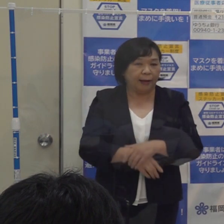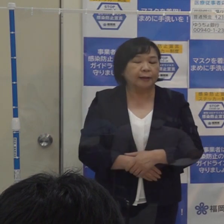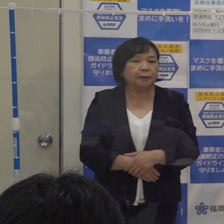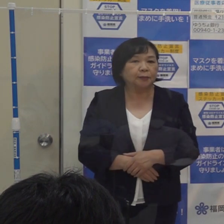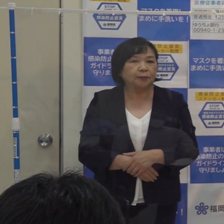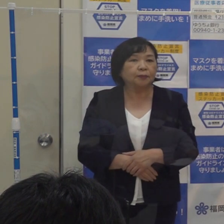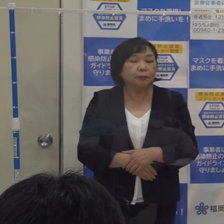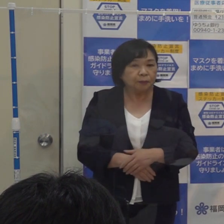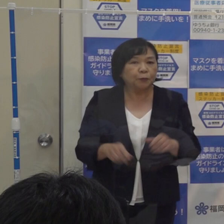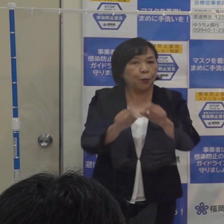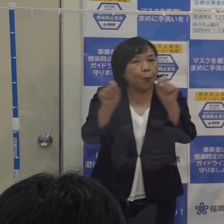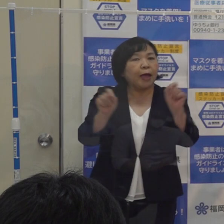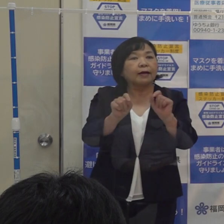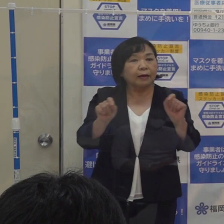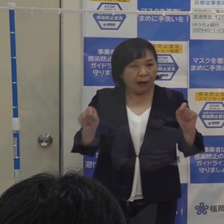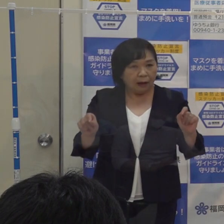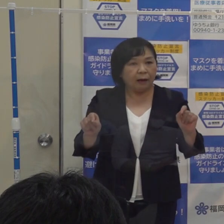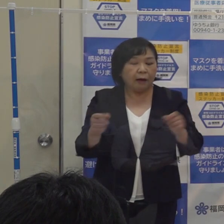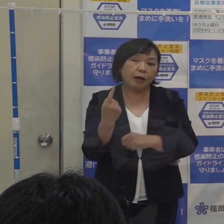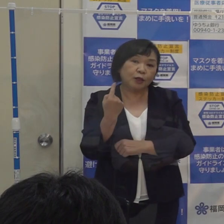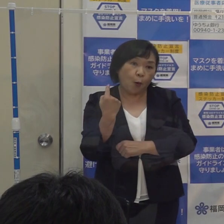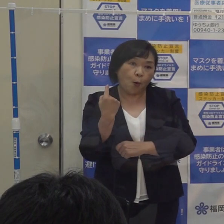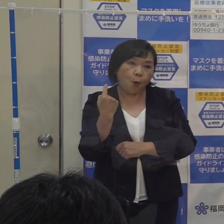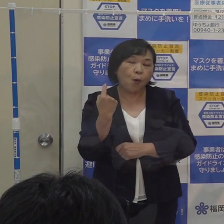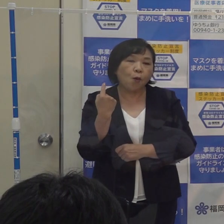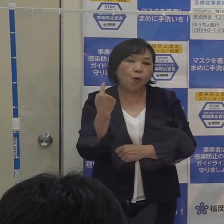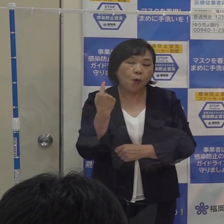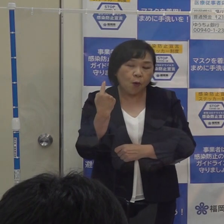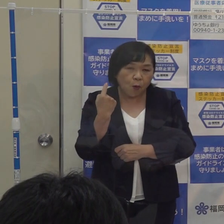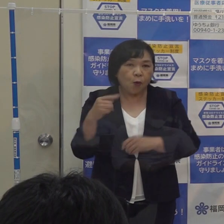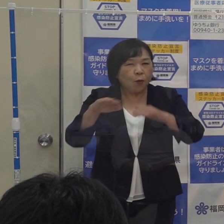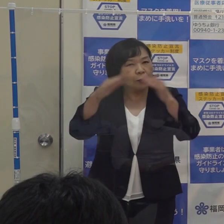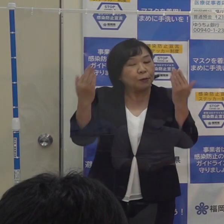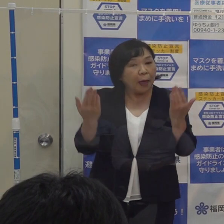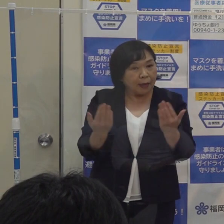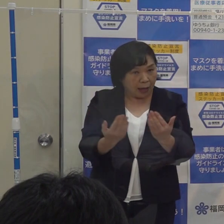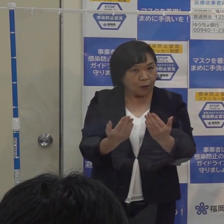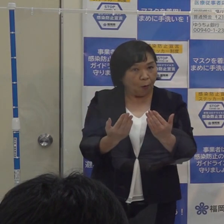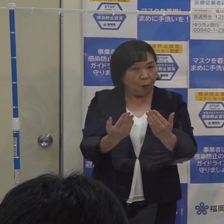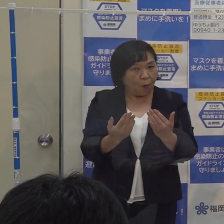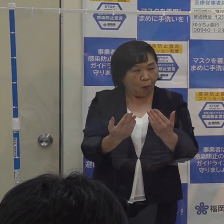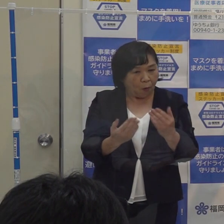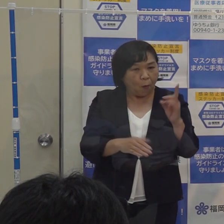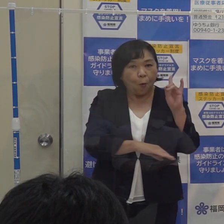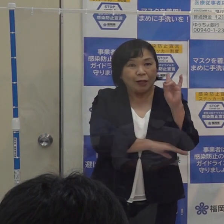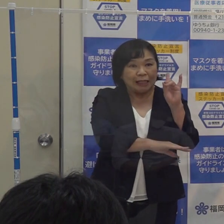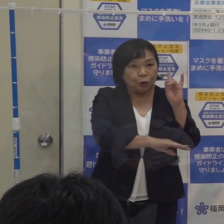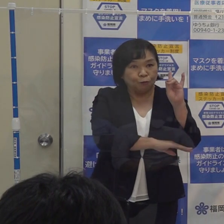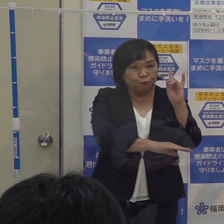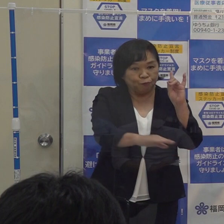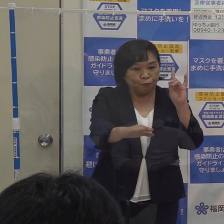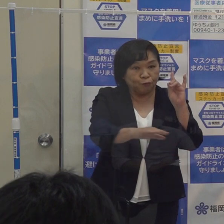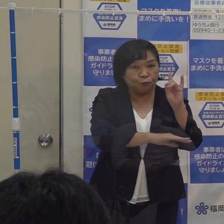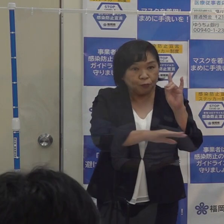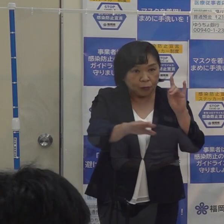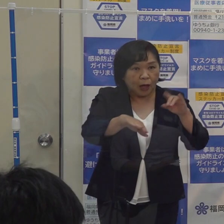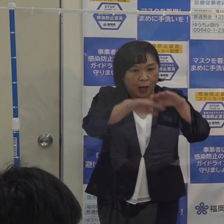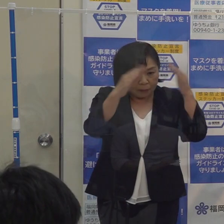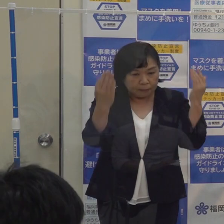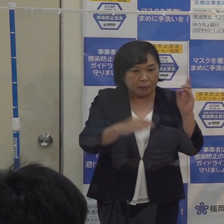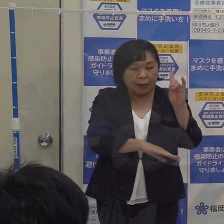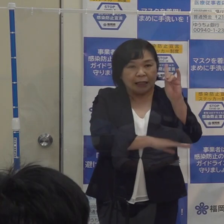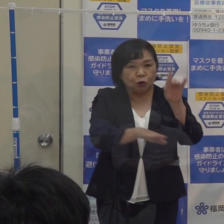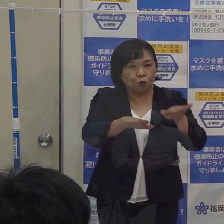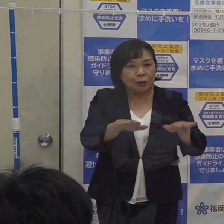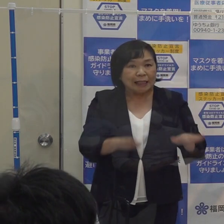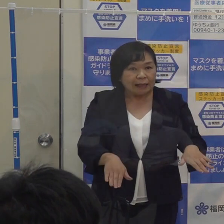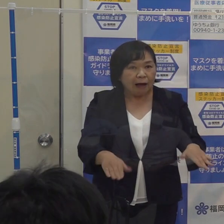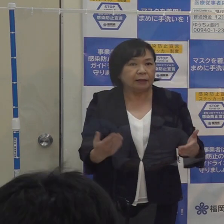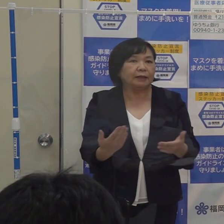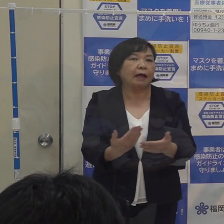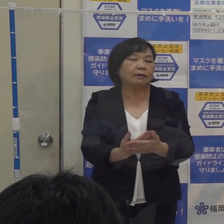その結果 昨日の段階で 全てのコロナ指標に関わる数字が全部基準未満になったところです